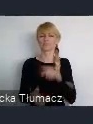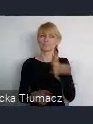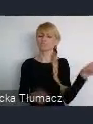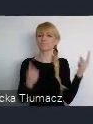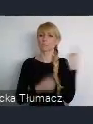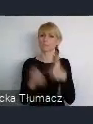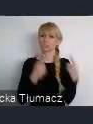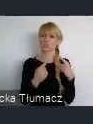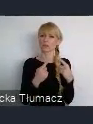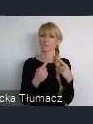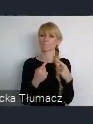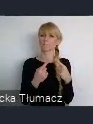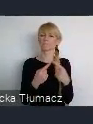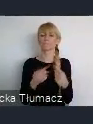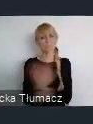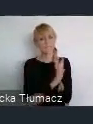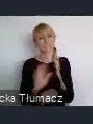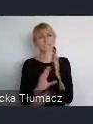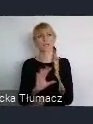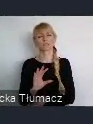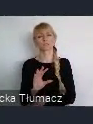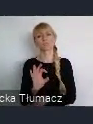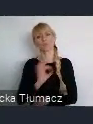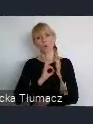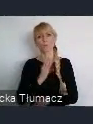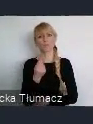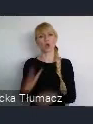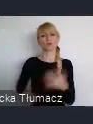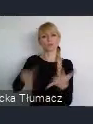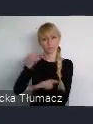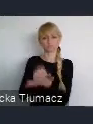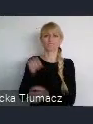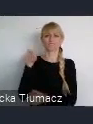I stworzą z Katowic, takie jak dzisiaj to nazywamy City,